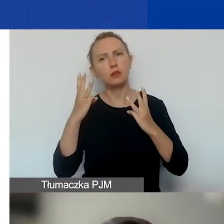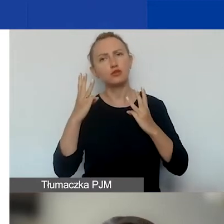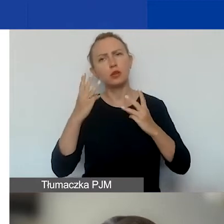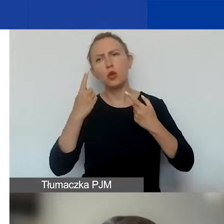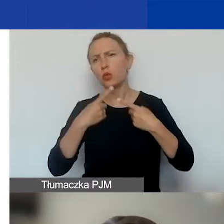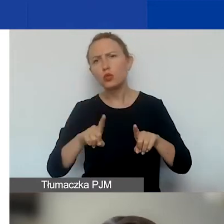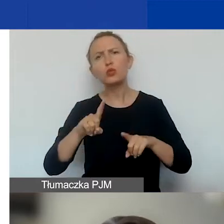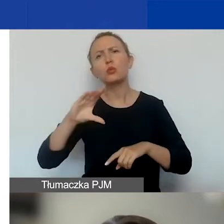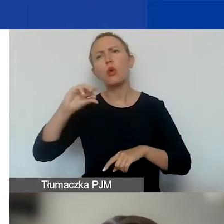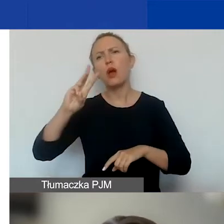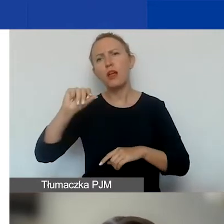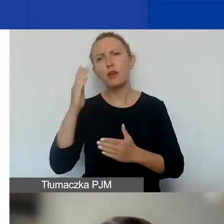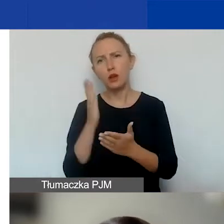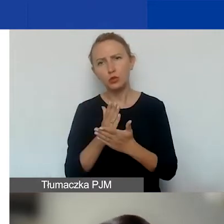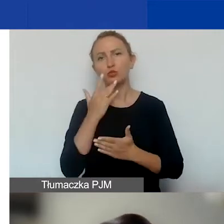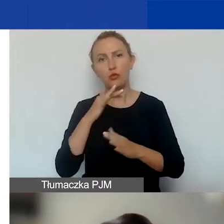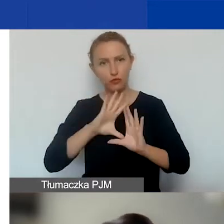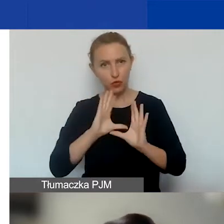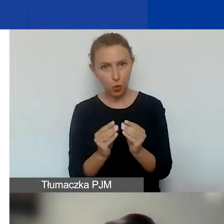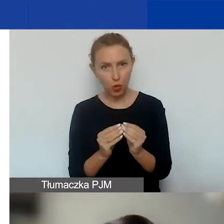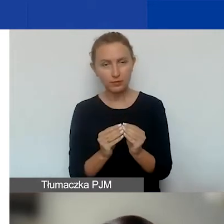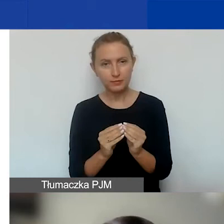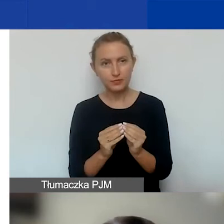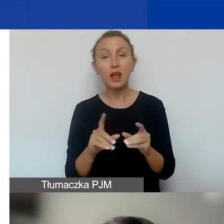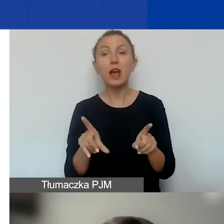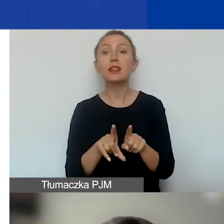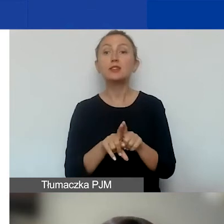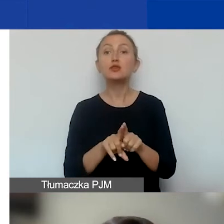bo Ewa też o tym już mówiła. Oraz o zasadach i terminach,